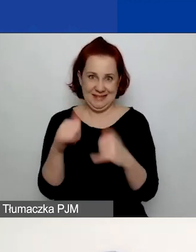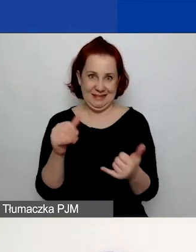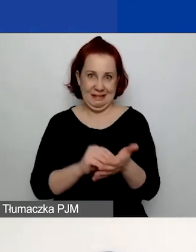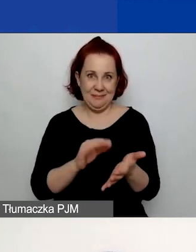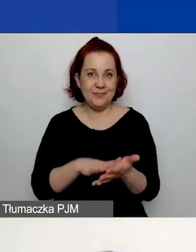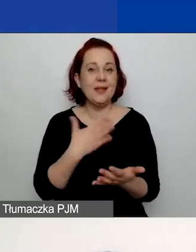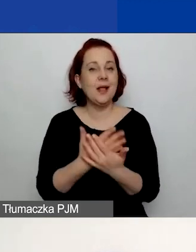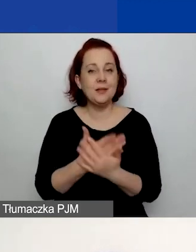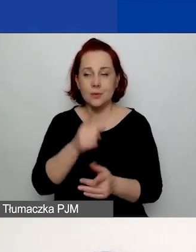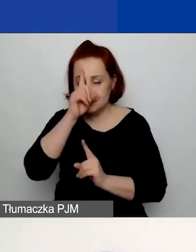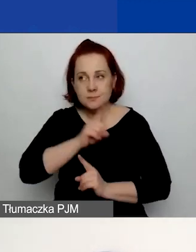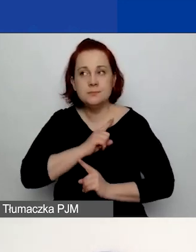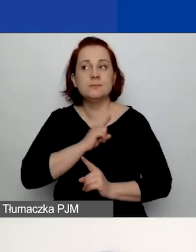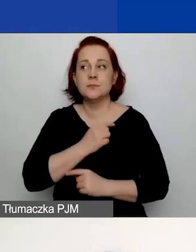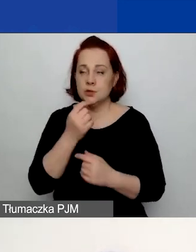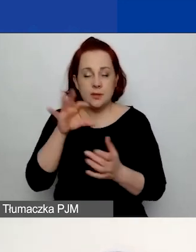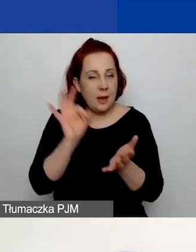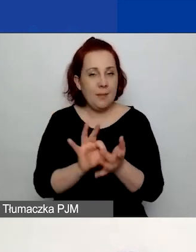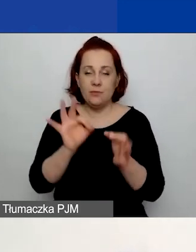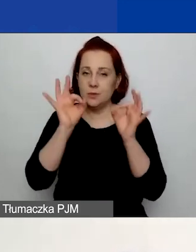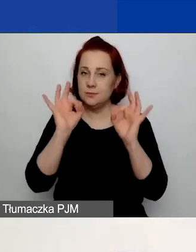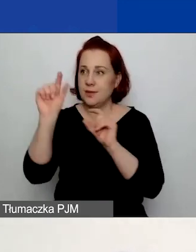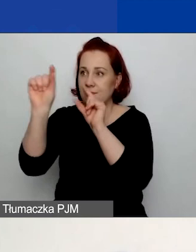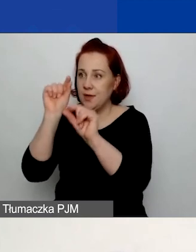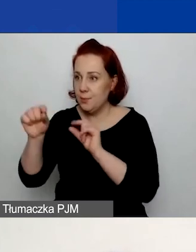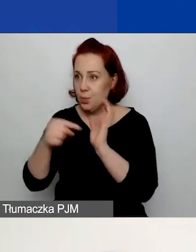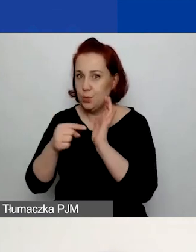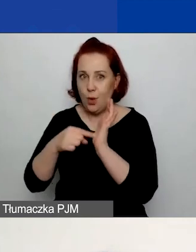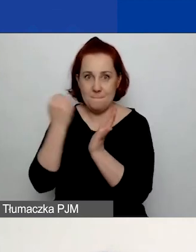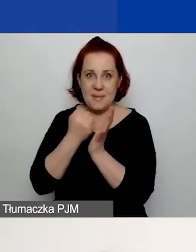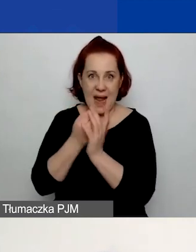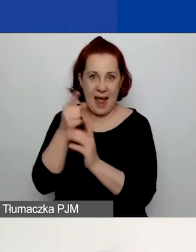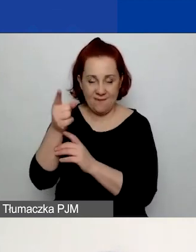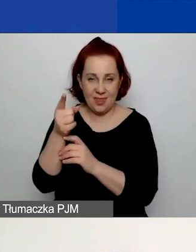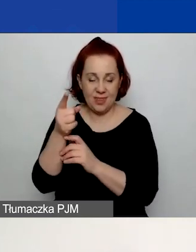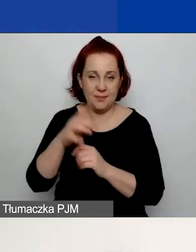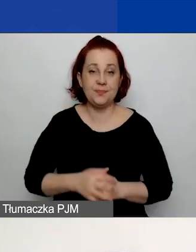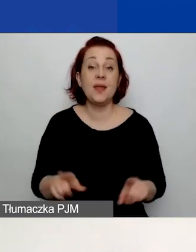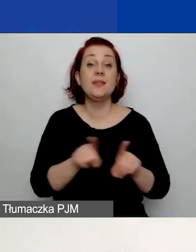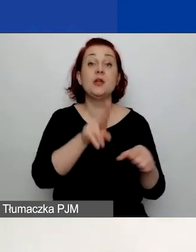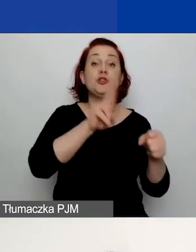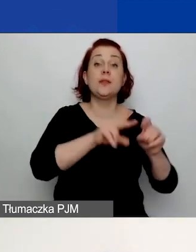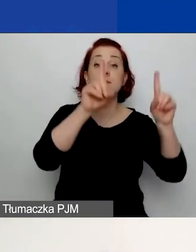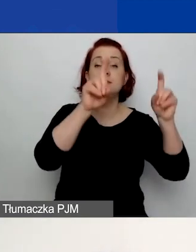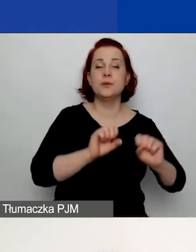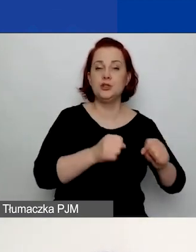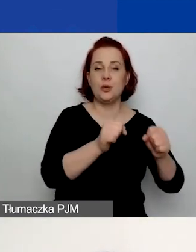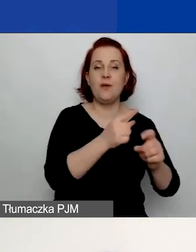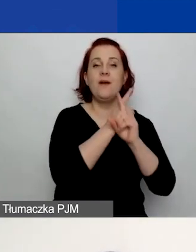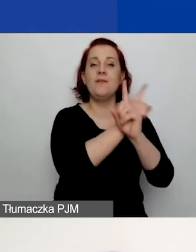czy zaznaczacie na pewno właściwą formę prawną. Prosimy o podanie daty rozpoczęcia działalności zgodnie z dokumentem rejestrowym.